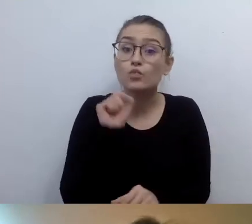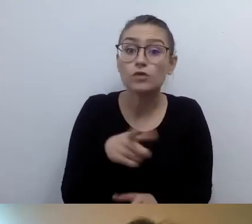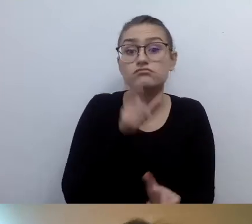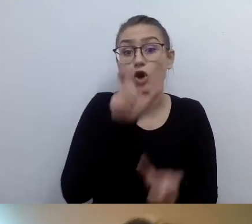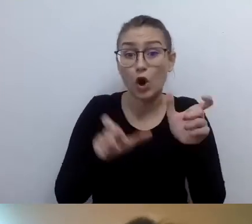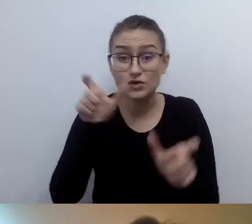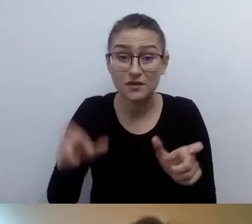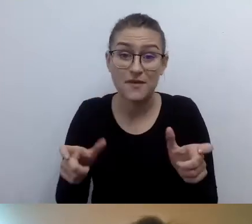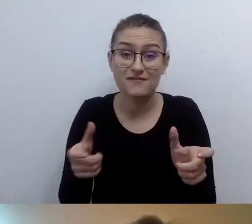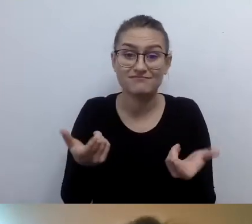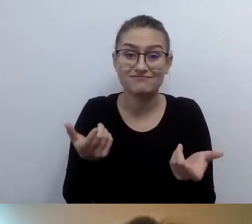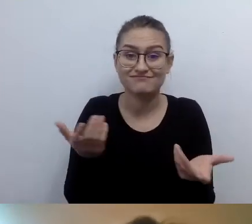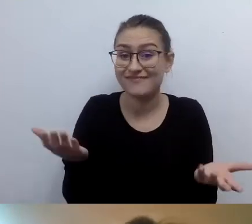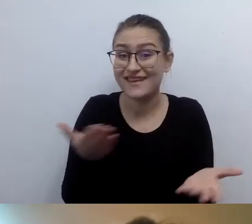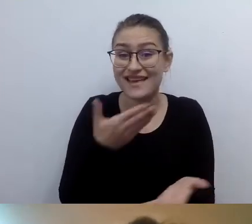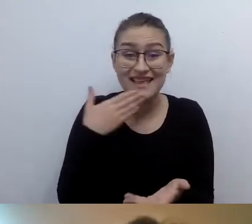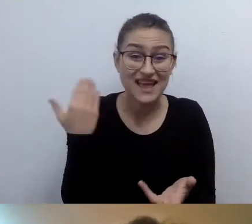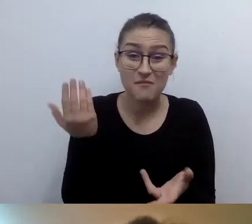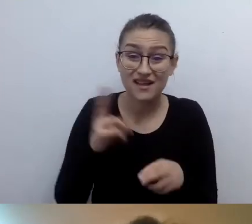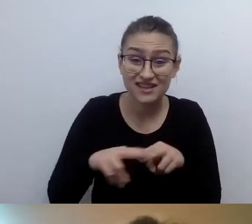A chciałyby zapoznać się z informacją werbalną.